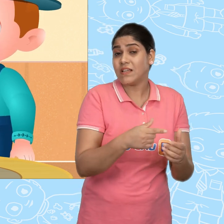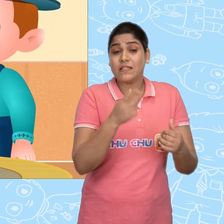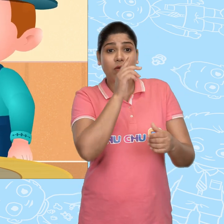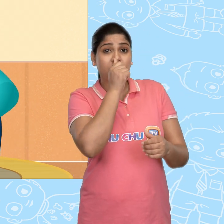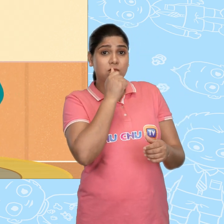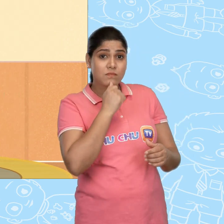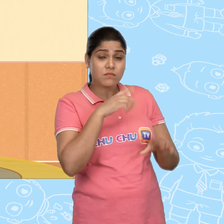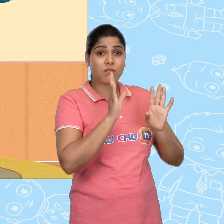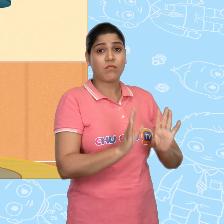ये एक गुप्त बात है!